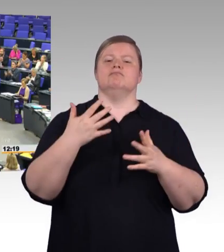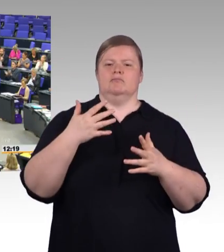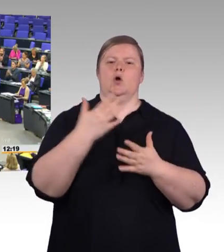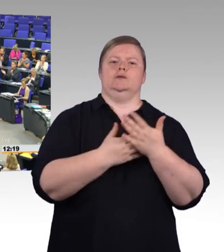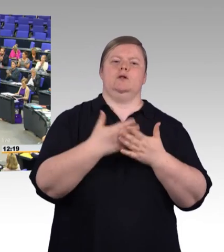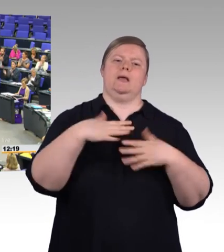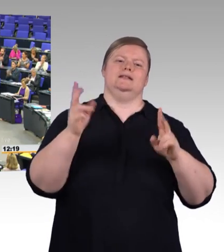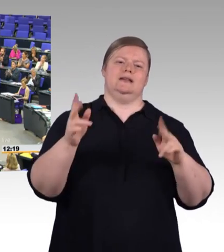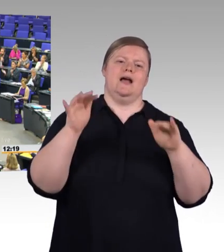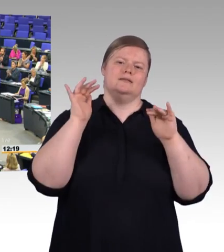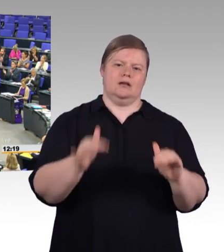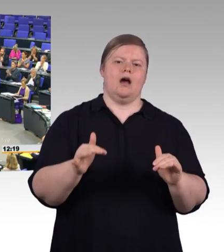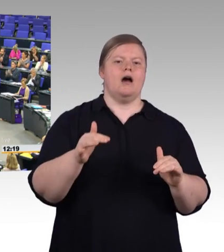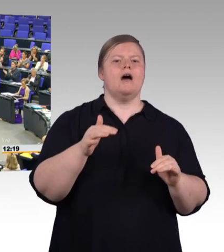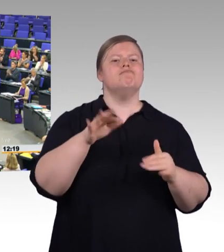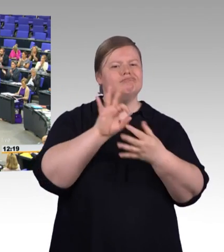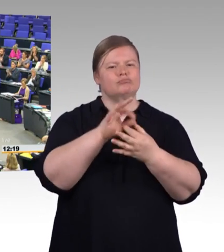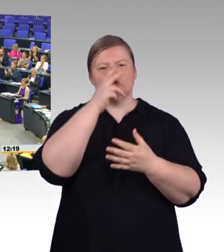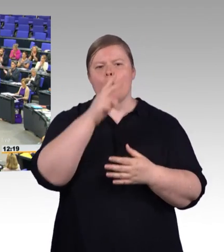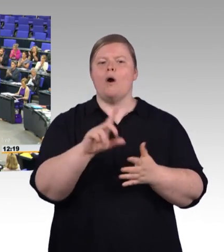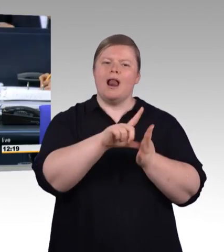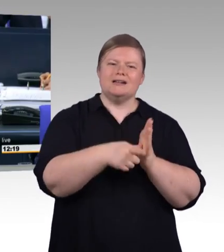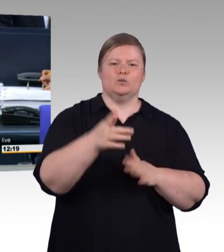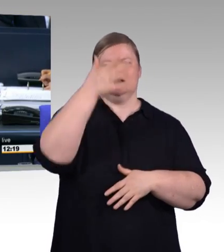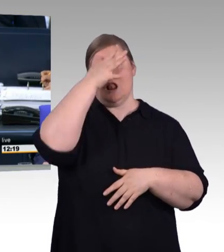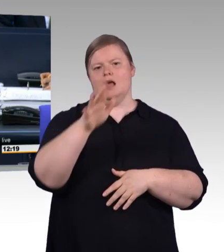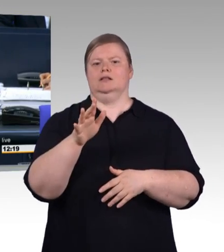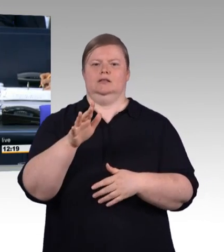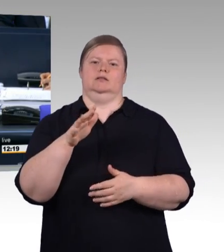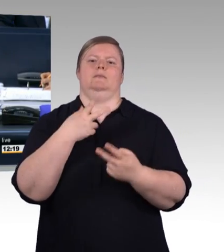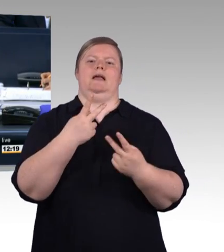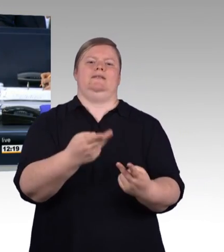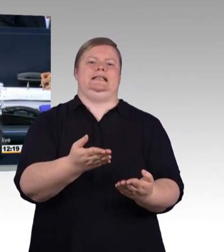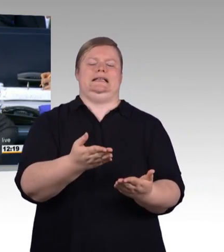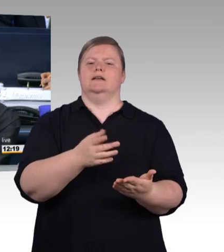(Beifall) (Präsidium) Vielen Dank Herr Kollege! Nächster Redner ist Doktor Thomas Sattelberger, FDP-Fraktion.